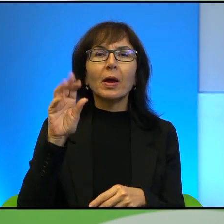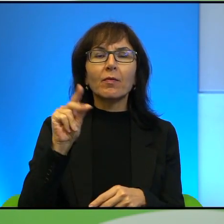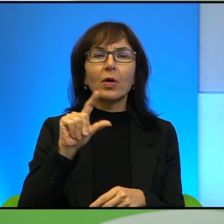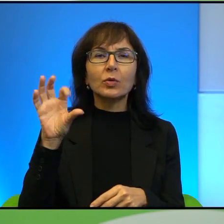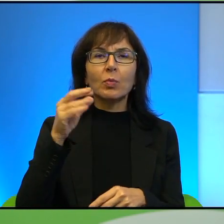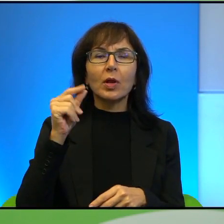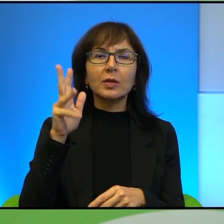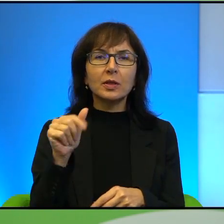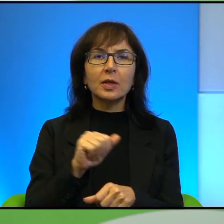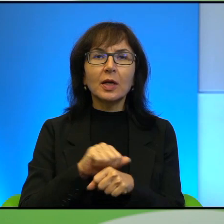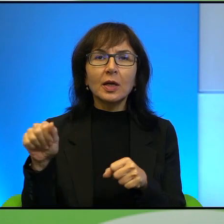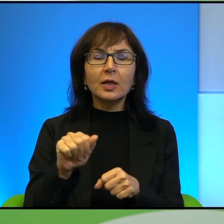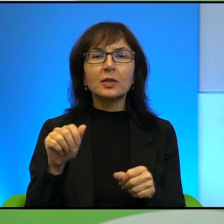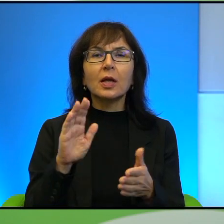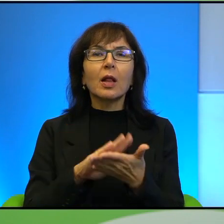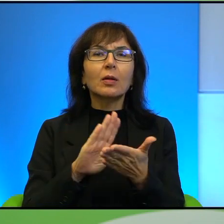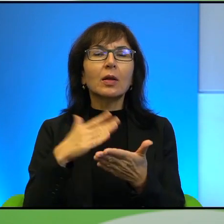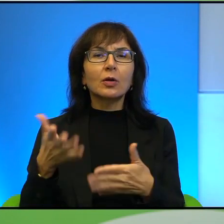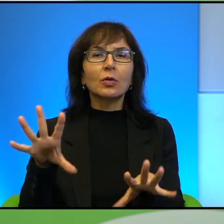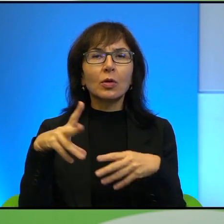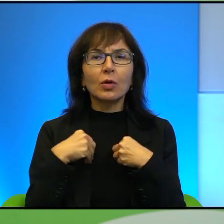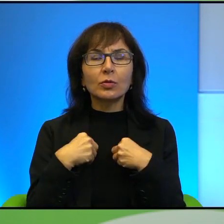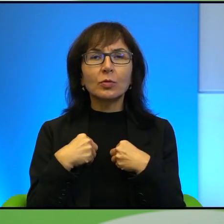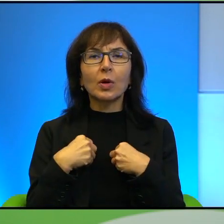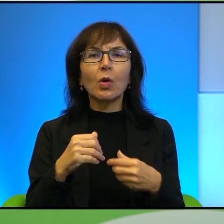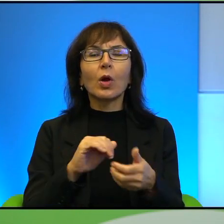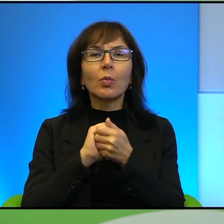laureatem następujących nagród: Pojednania Polsko-Ukraińskiego za